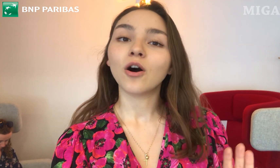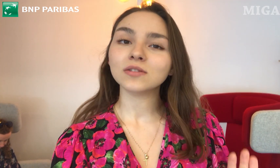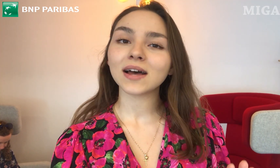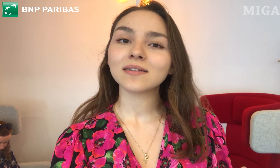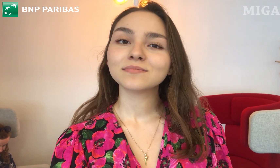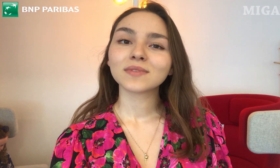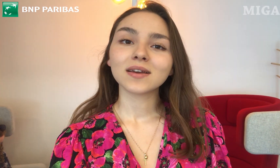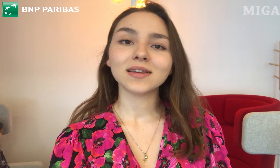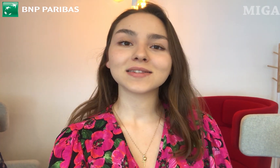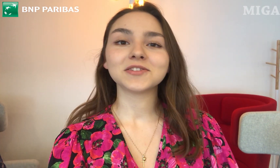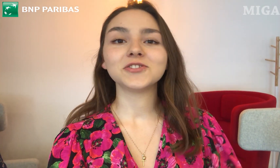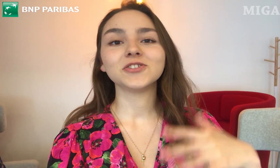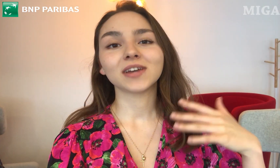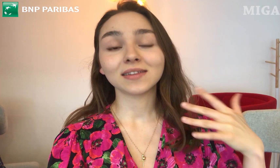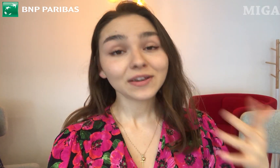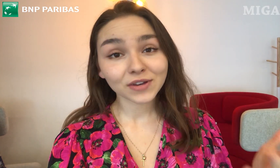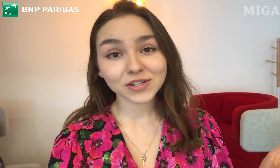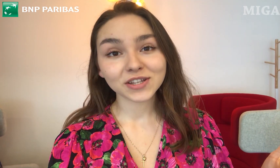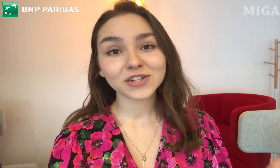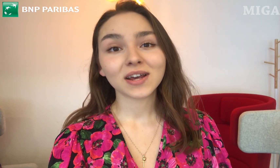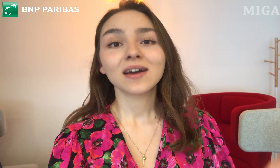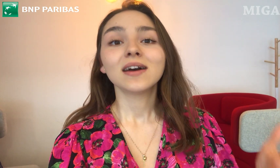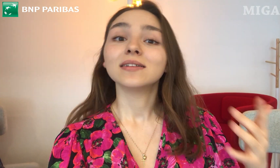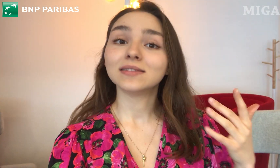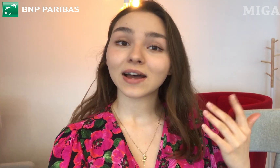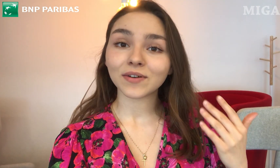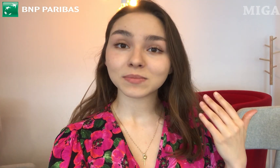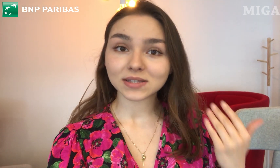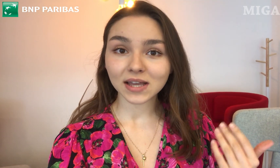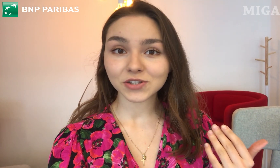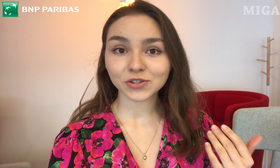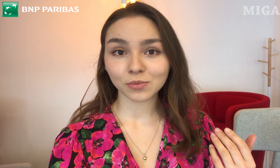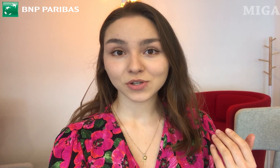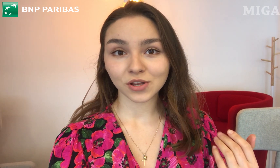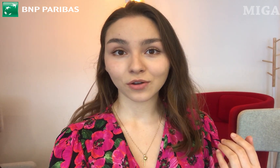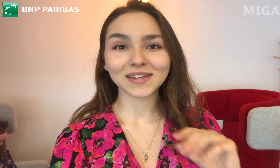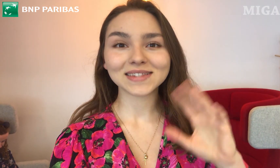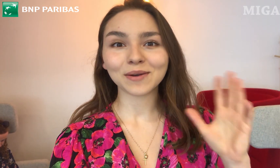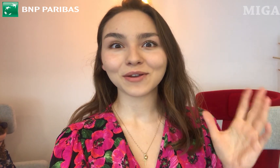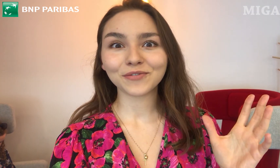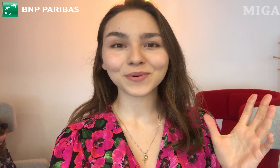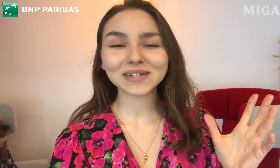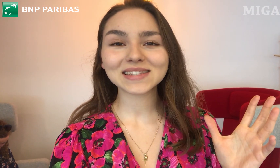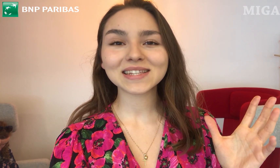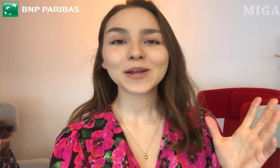Ona (Ewelina :)) jest dzisiaj najważniejsza. Da Wam znać, co myśli o tej całej funkcji.